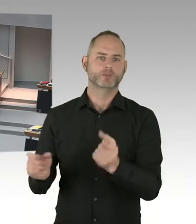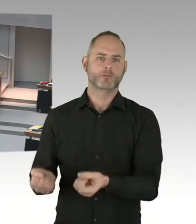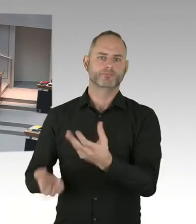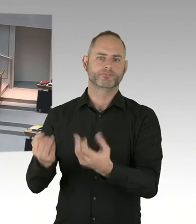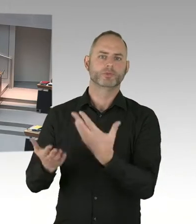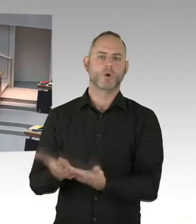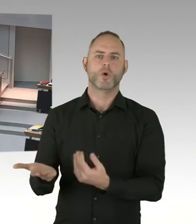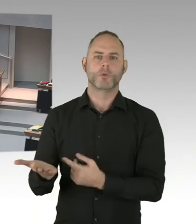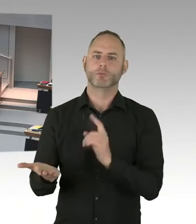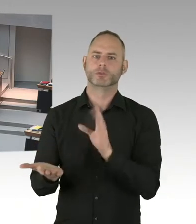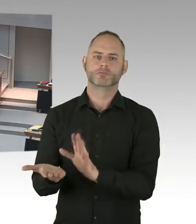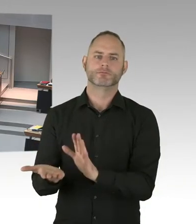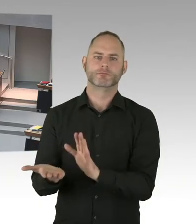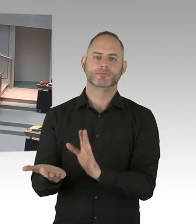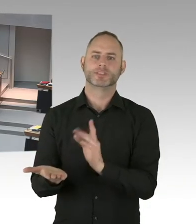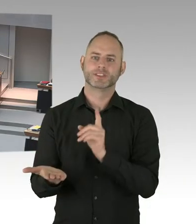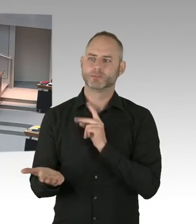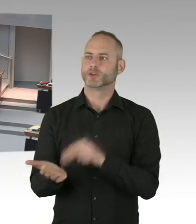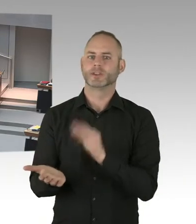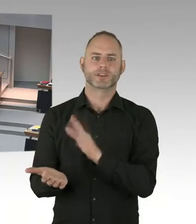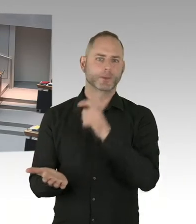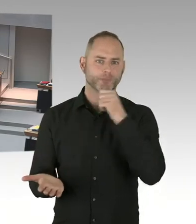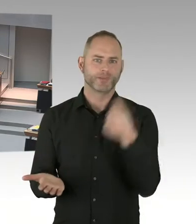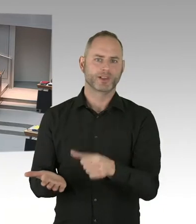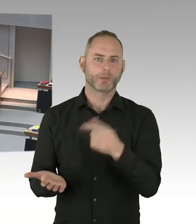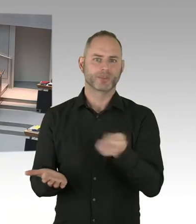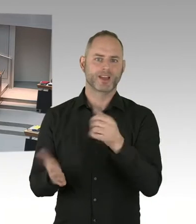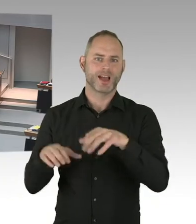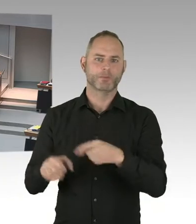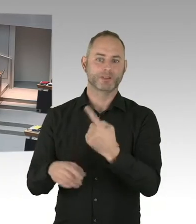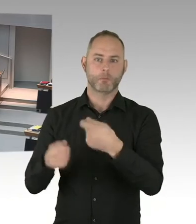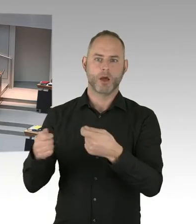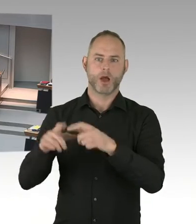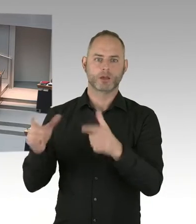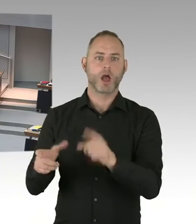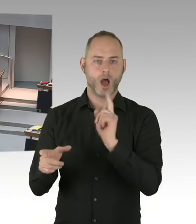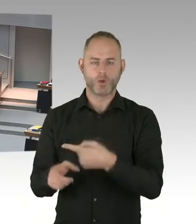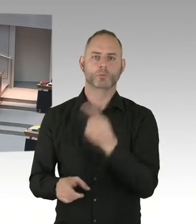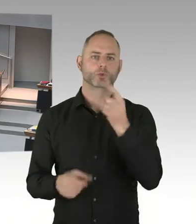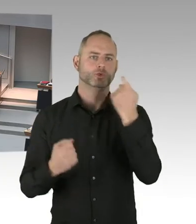dass das der Ort des Anschlags von Dezember 2016 war.